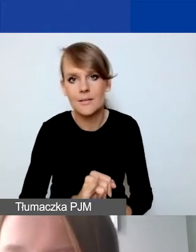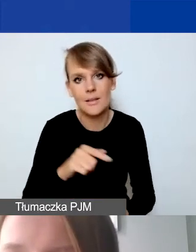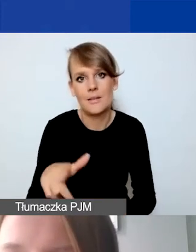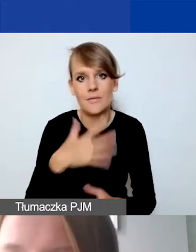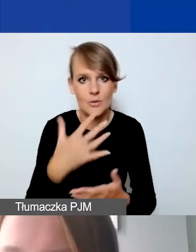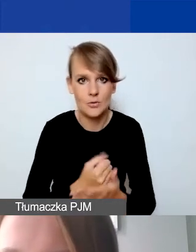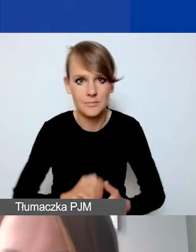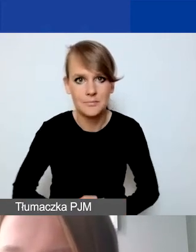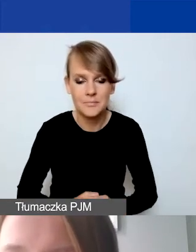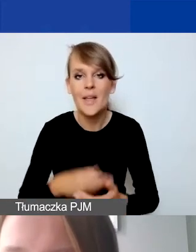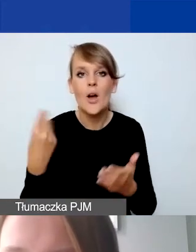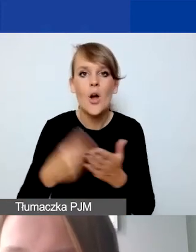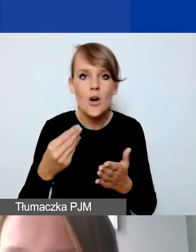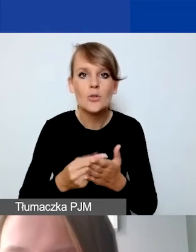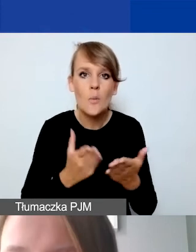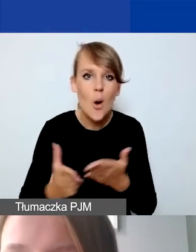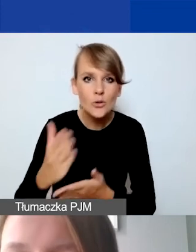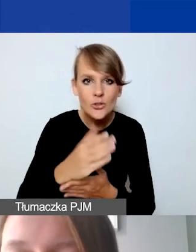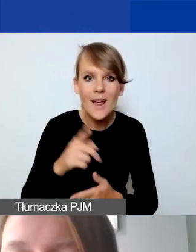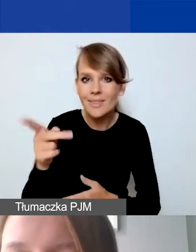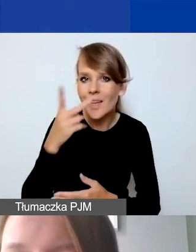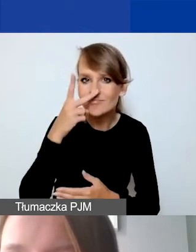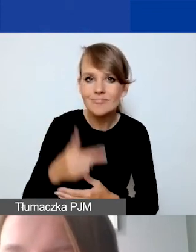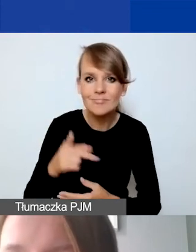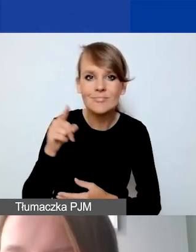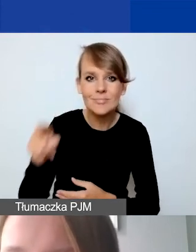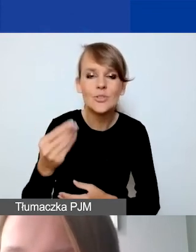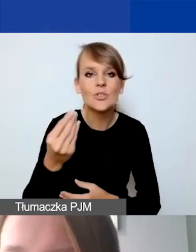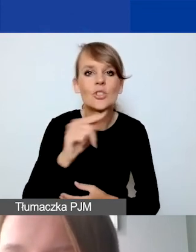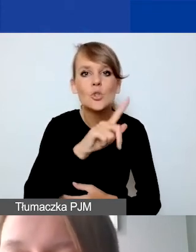Koszty pośrednie, jak widzą państwo zarówno w złotówkach jak i w euro,